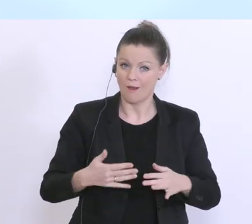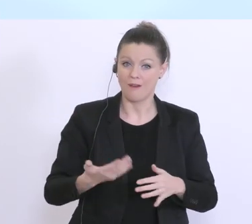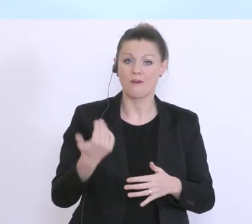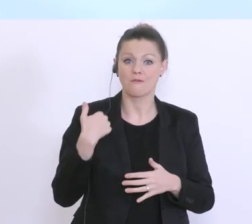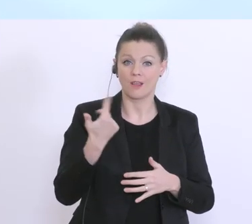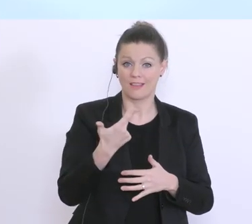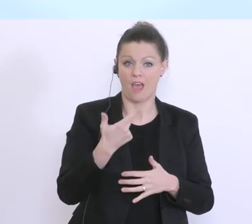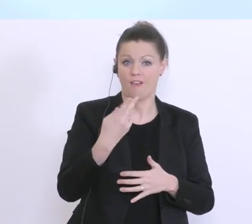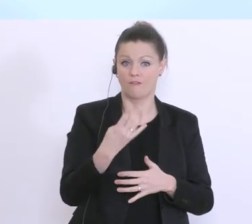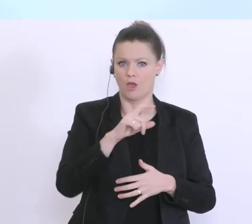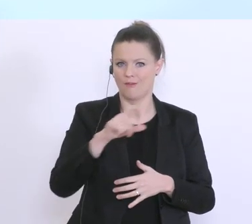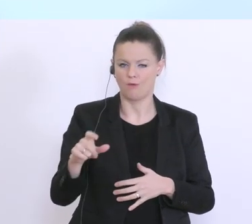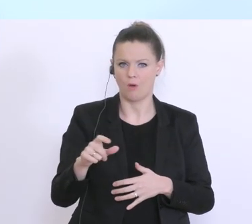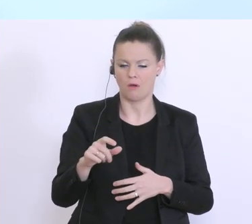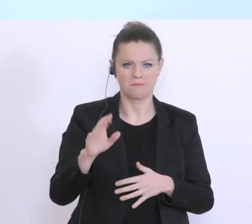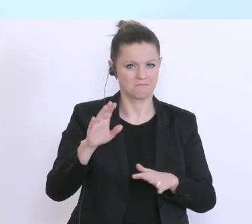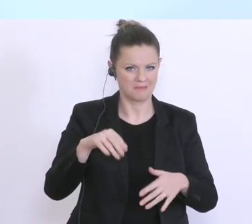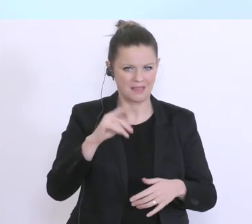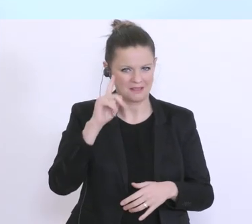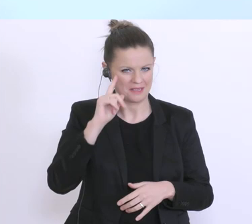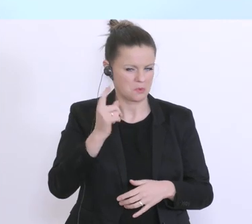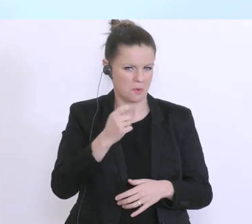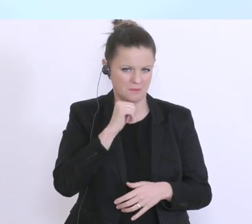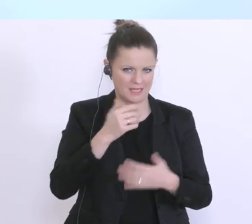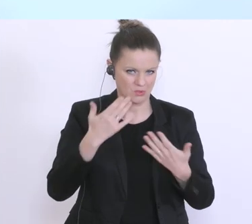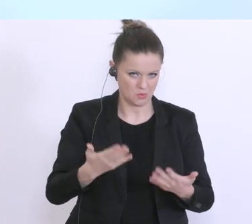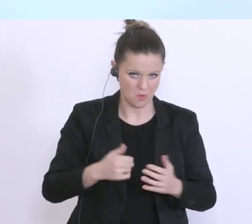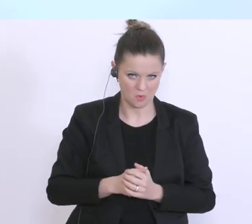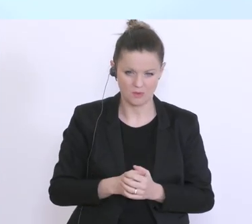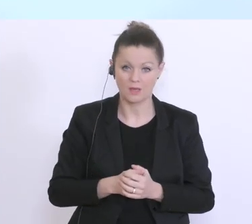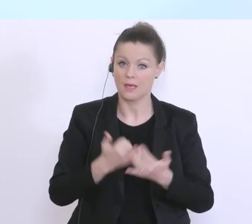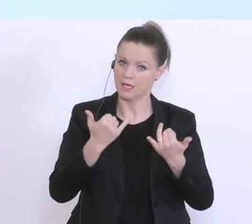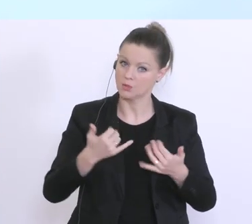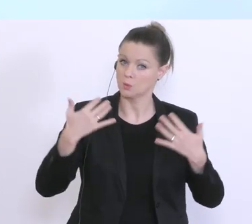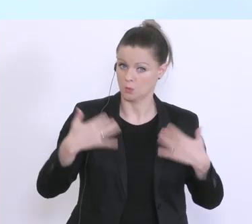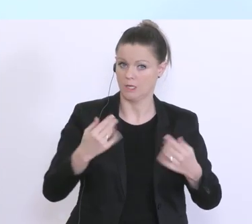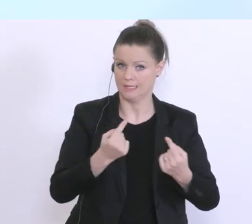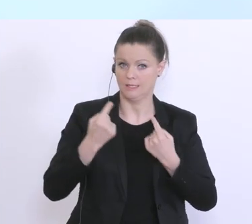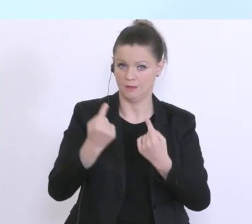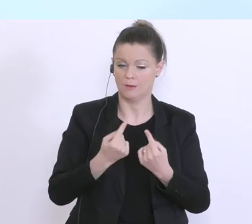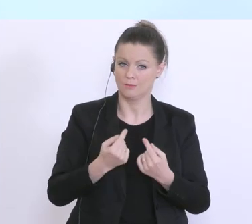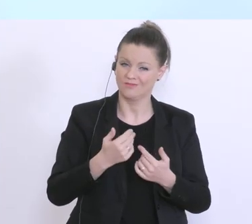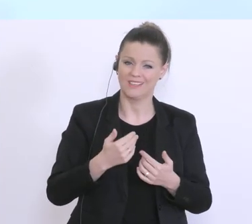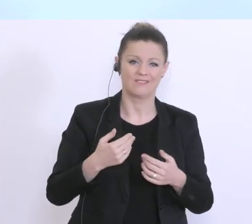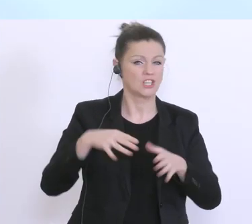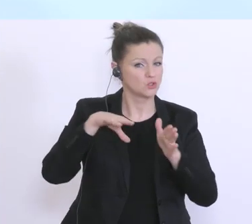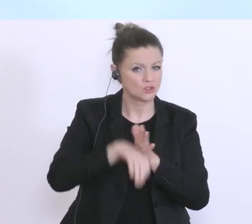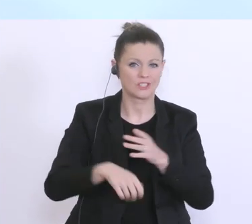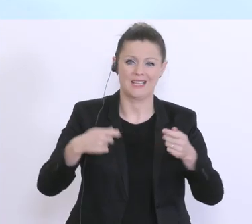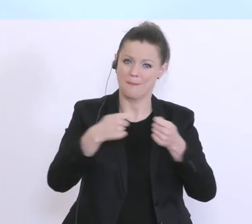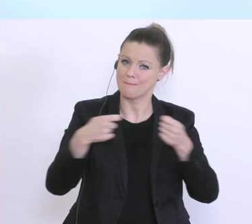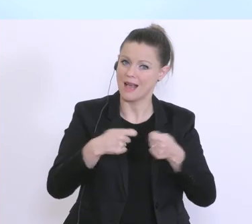Das beginnt bei den auch notwendigen restriktiven Maßnahmen und auch entsprechend Restriktionen,